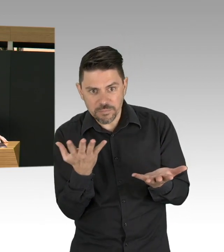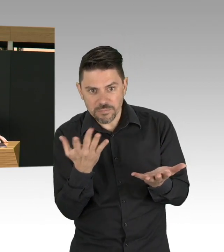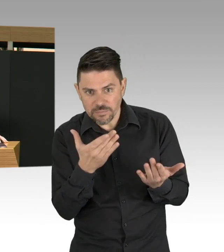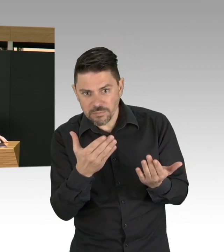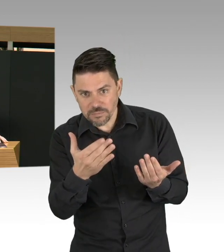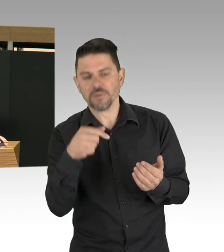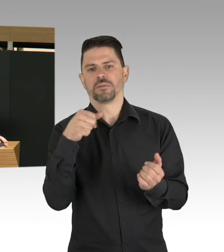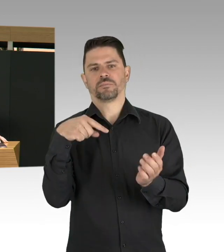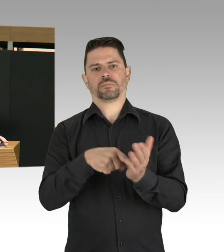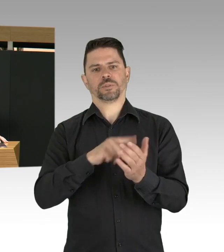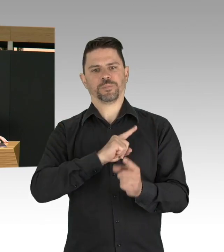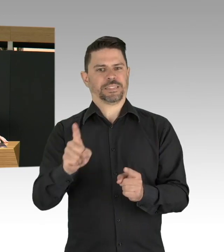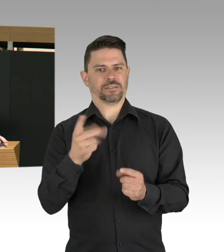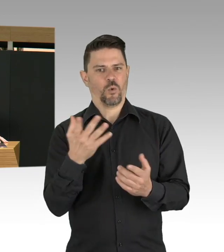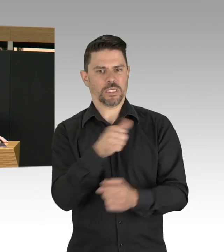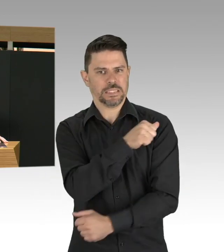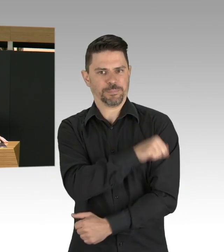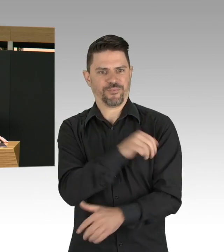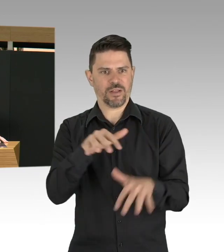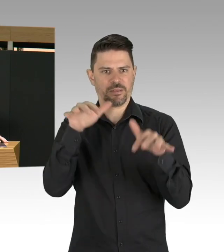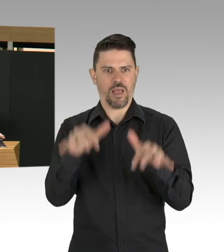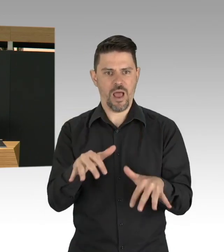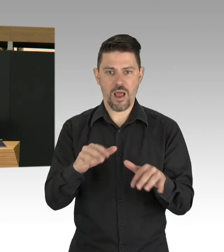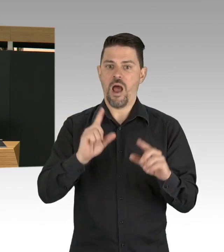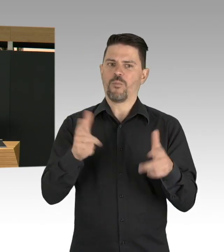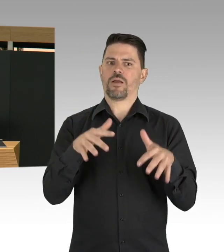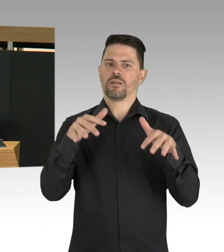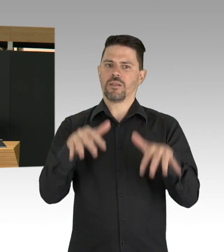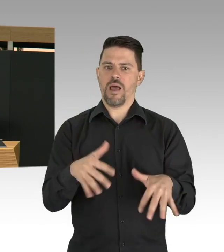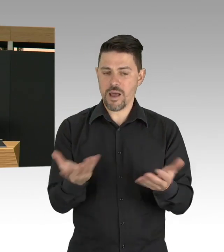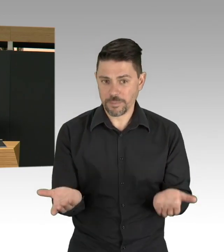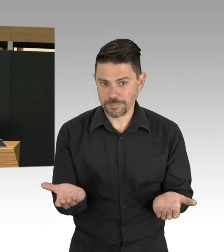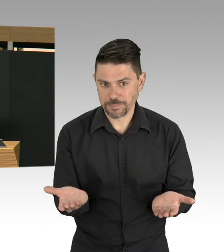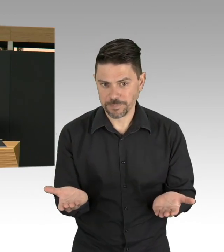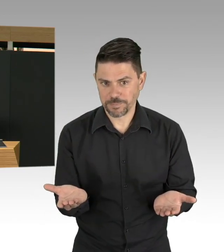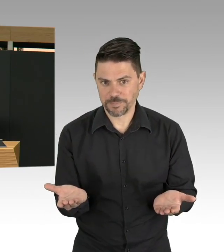bis dahin müssen wir dieses Virus in Schach halten und müssen damit rational umgehen.